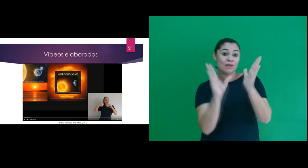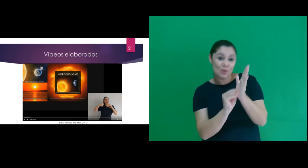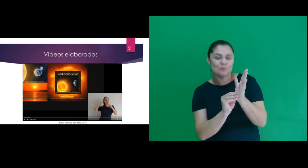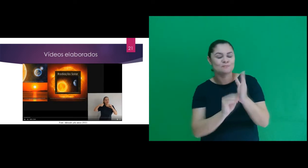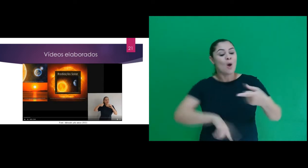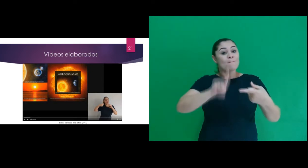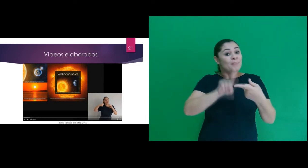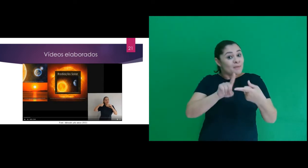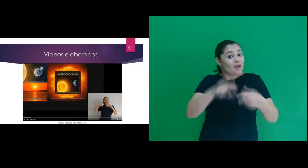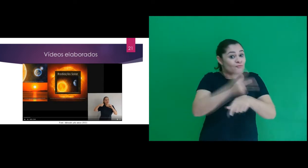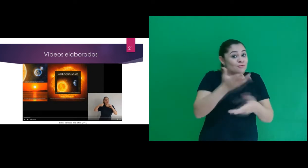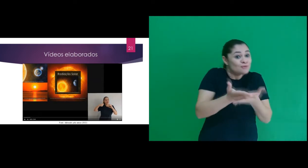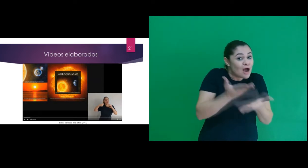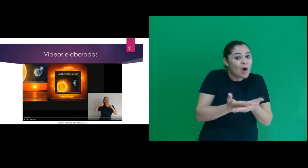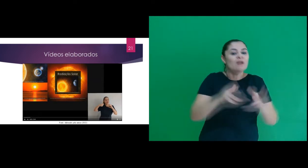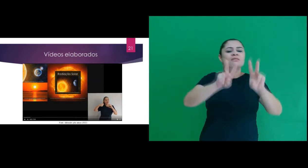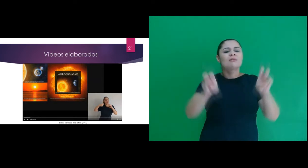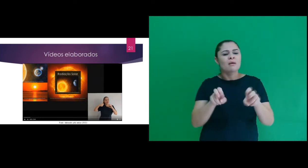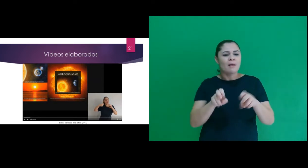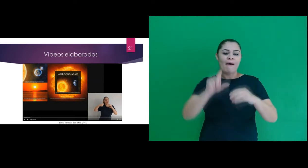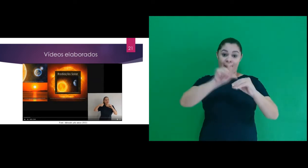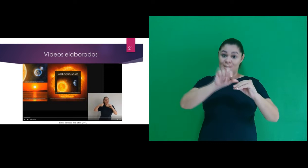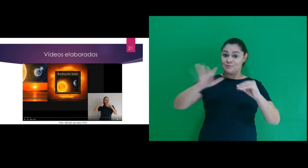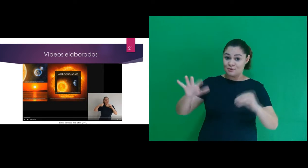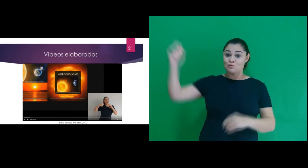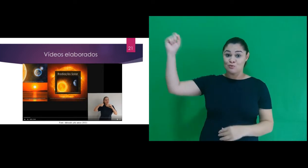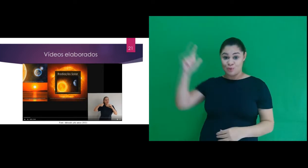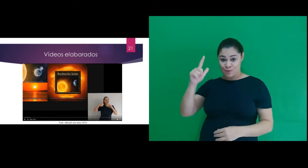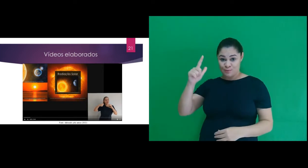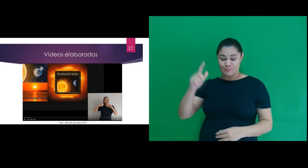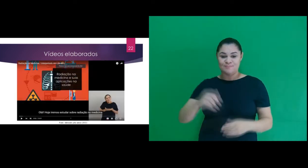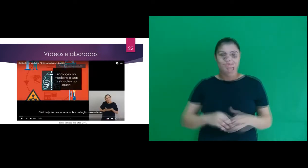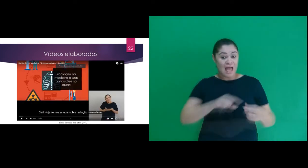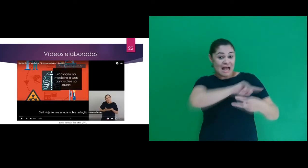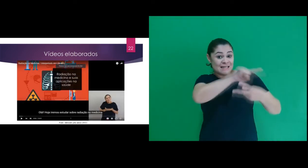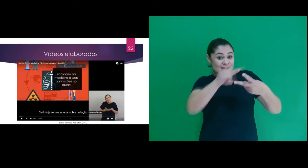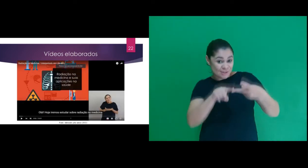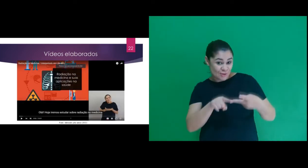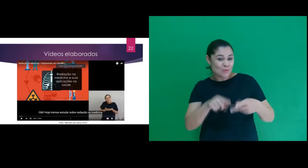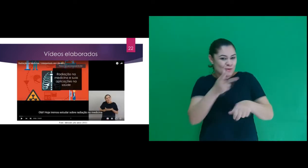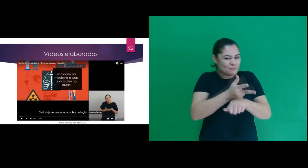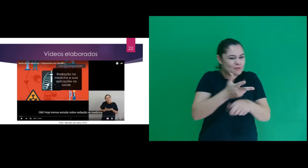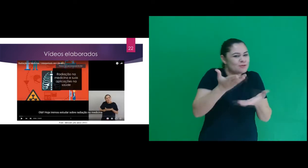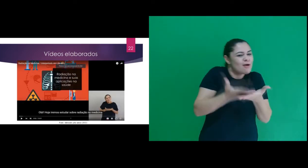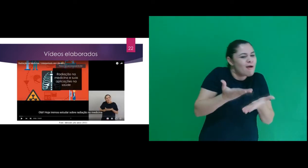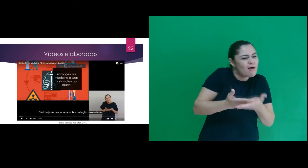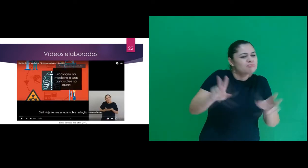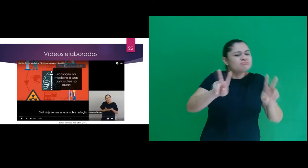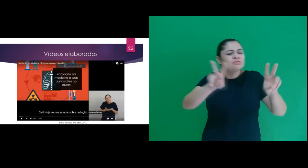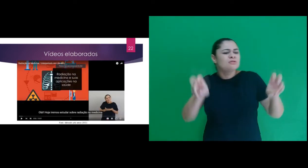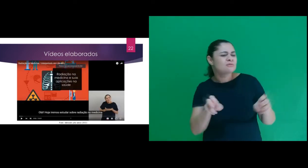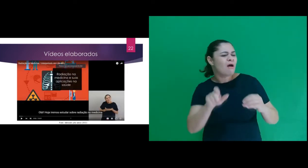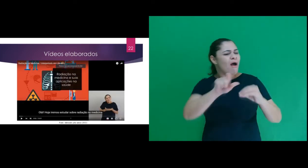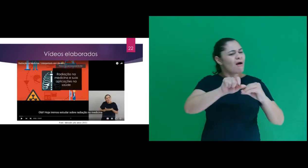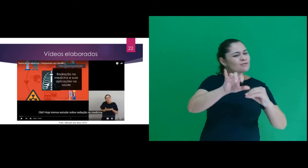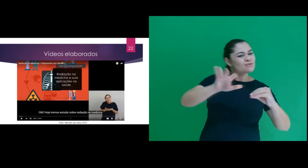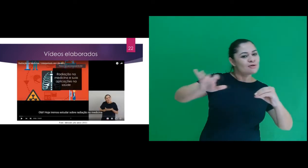o conteúdo abordado. O primeiro se referia a radiação solar. O segundo se referia a radiação